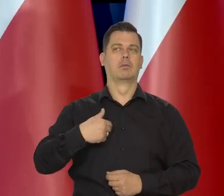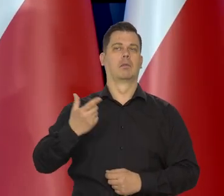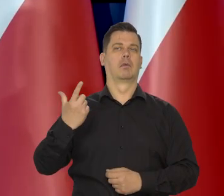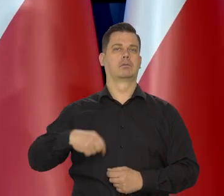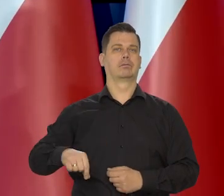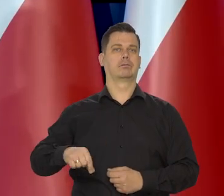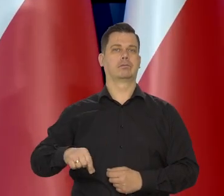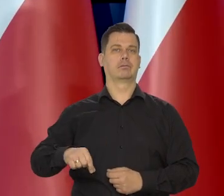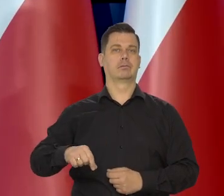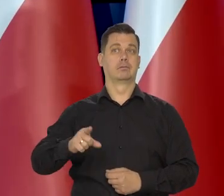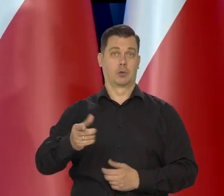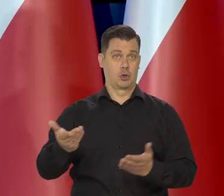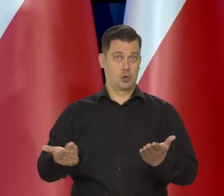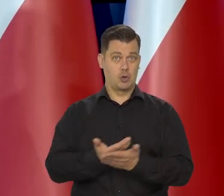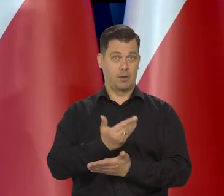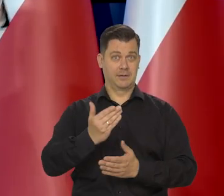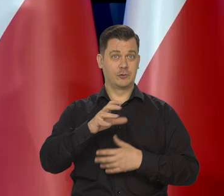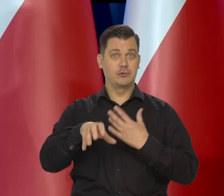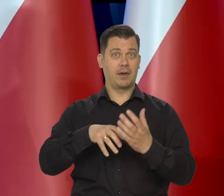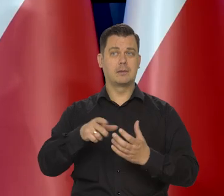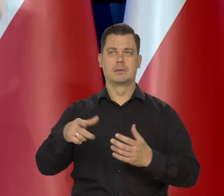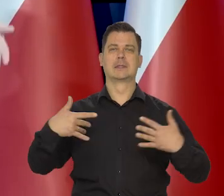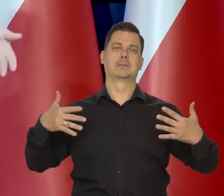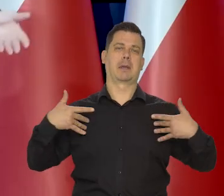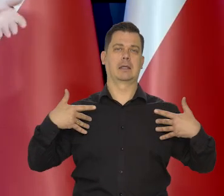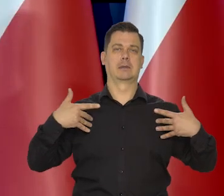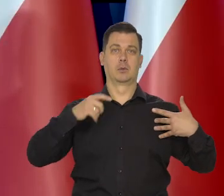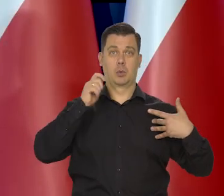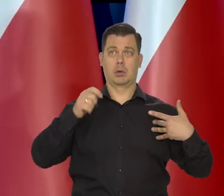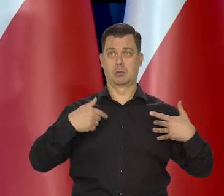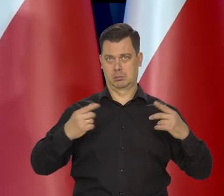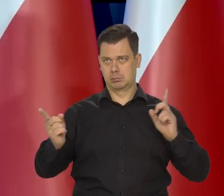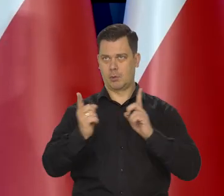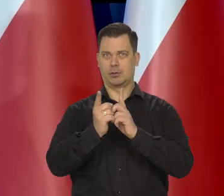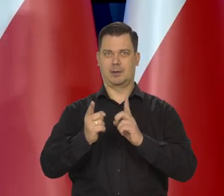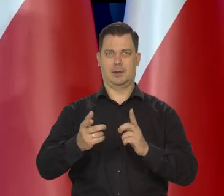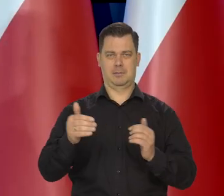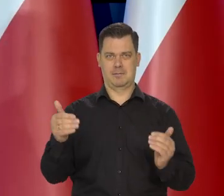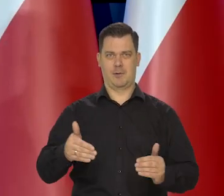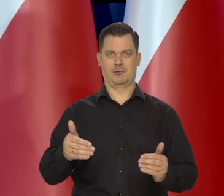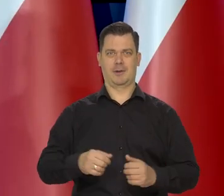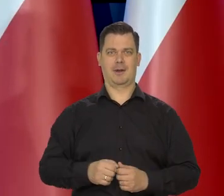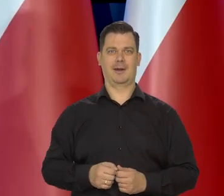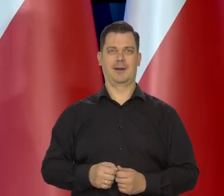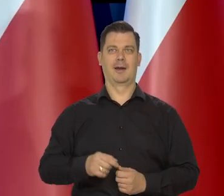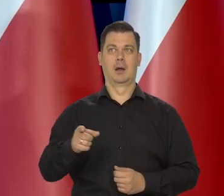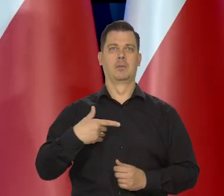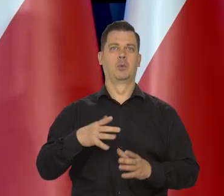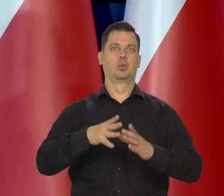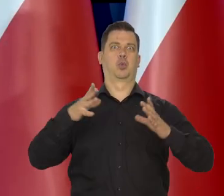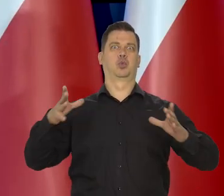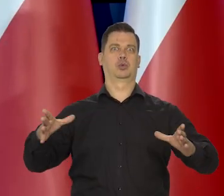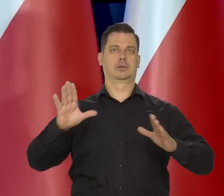Na "nowym świecie" — jest bardzo dużo, spacerujących Ukraińców. Można rozmawiać. Jeszcze niedawno żyli ci, co w dużych miastach,